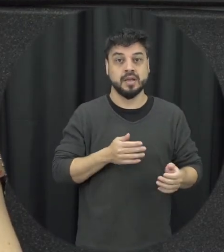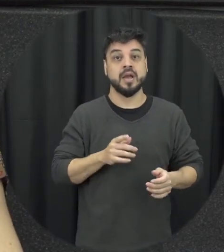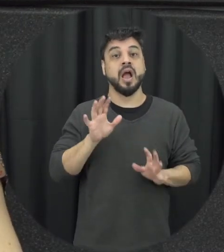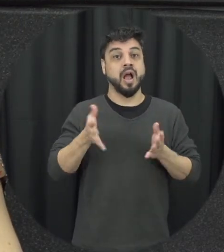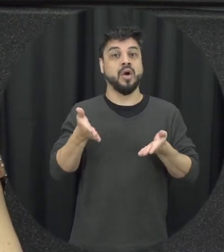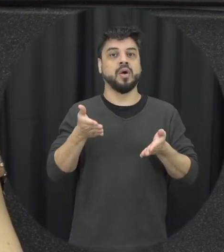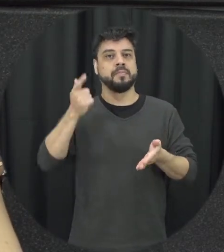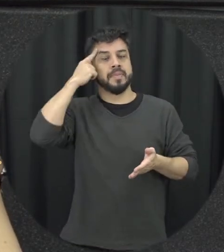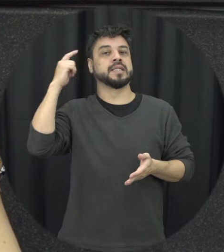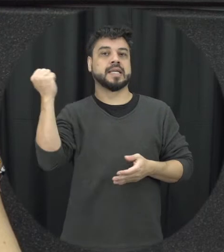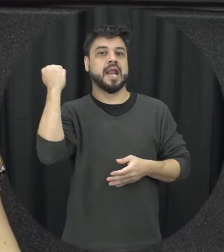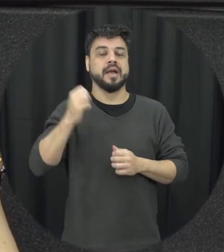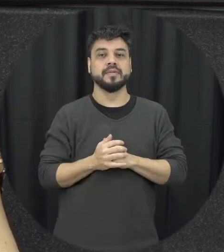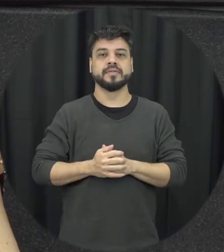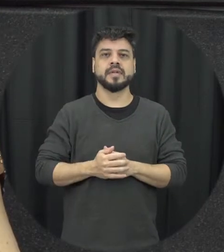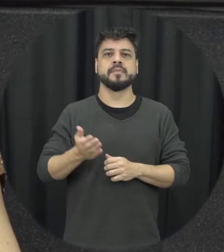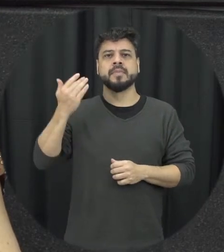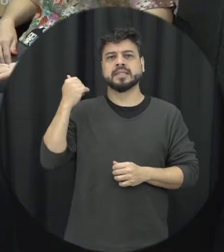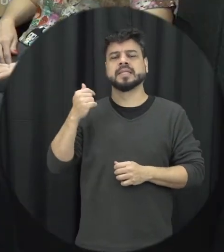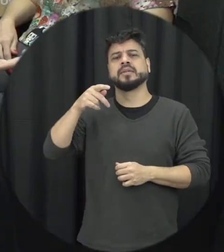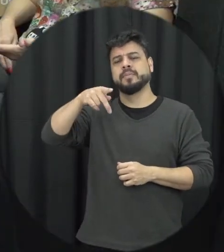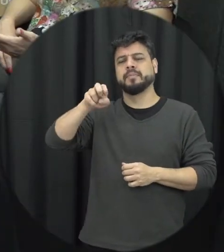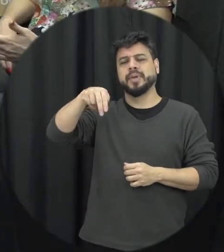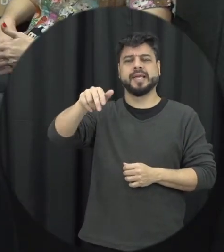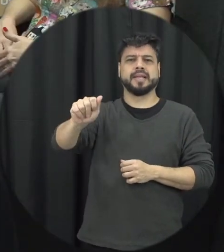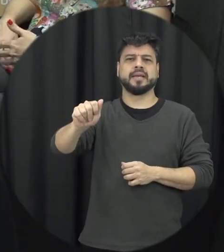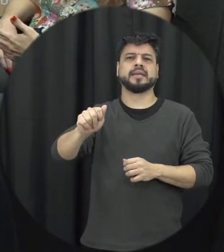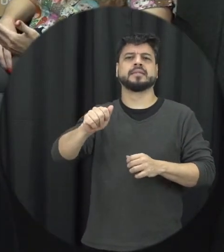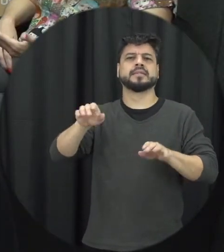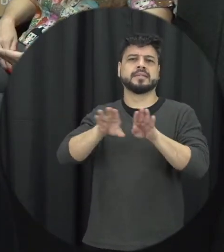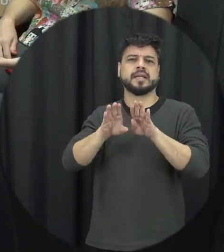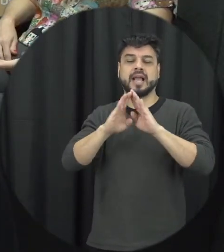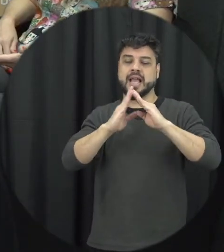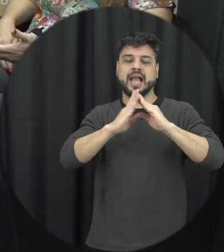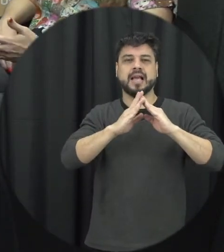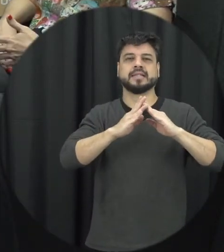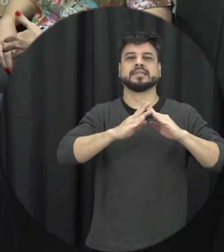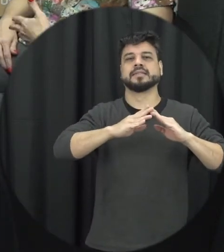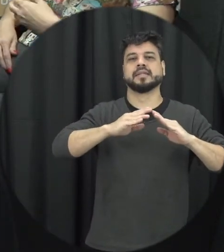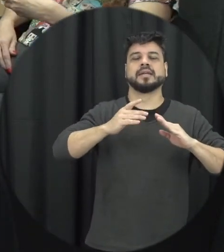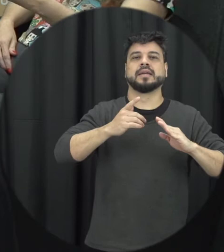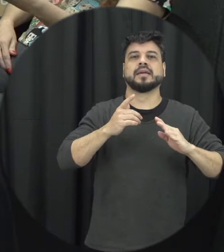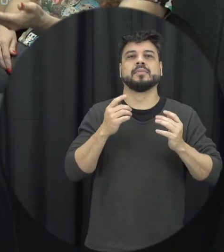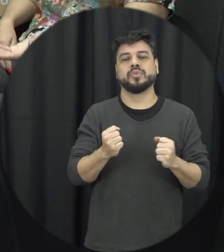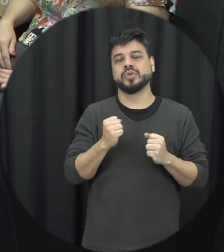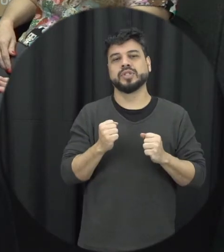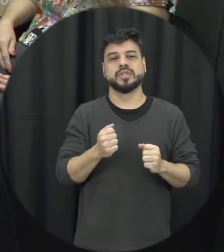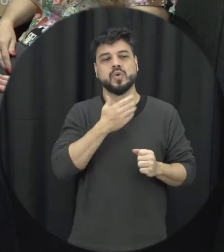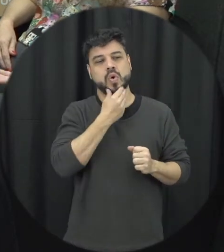violência doméstica bastava o homem dá uma cesta básica ou aplicar uma multa ou pagar né o valor